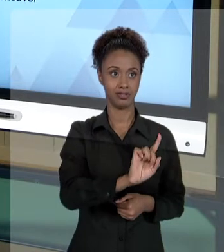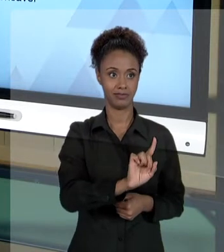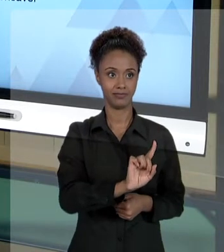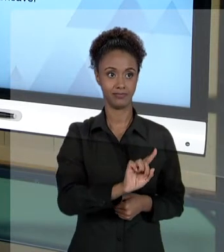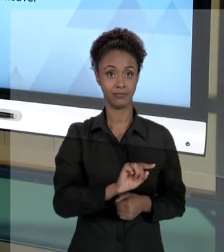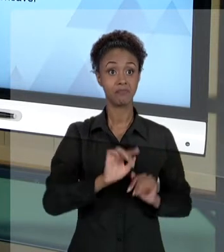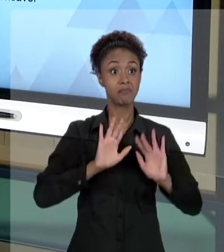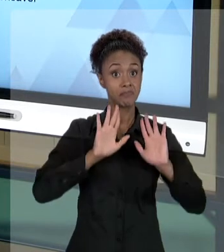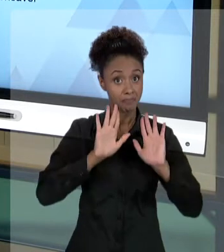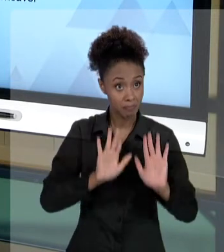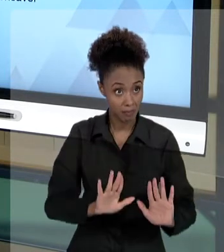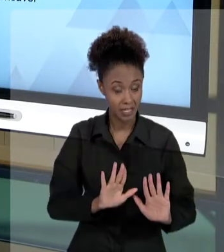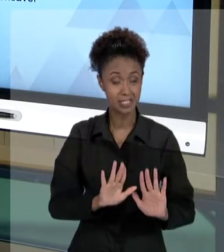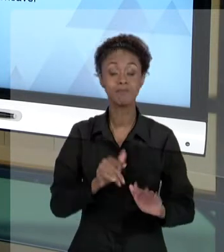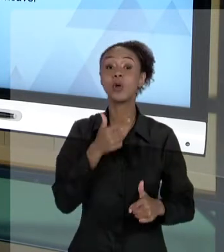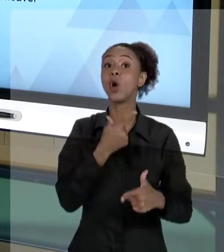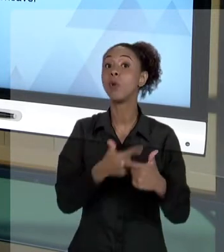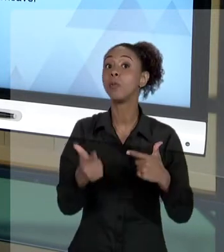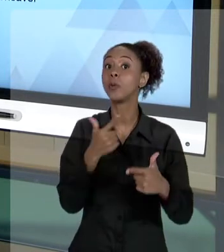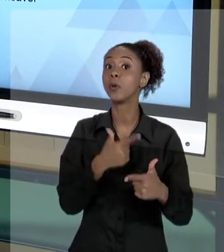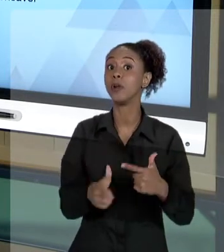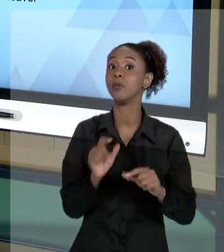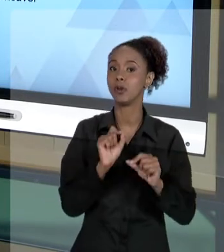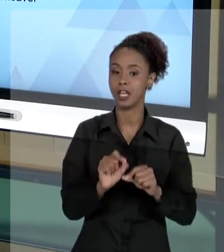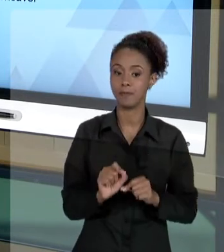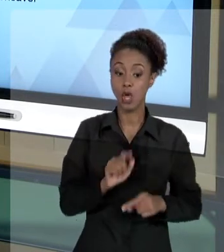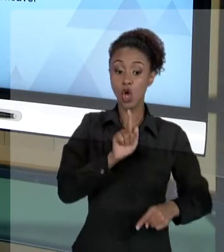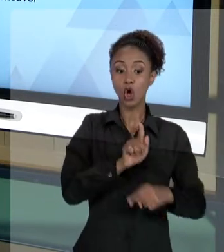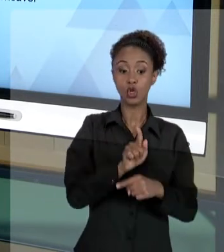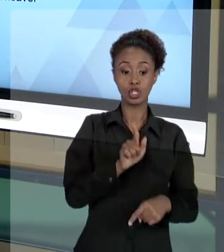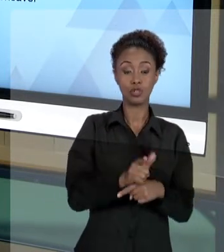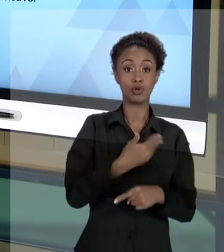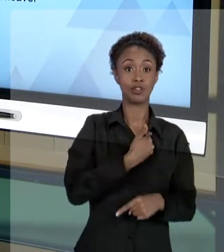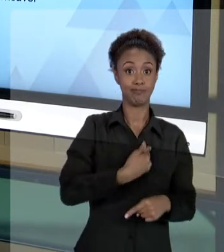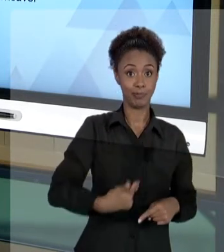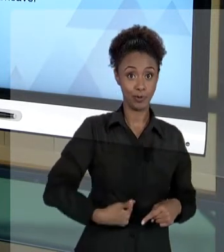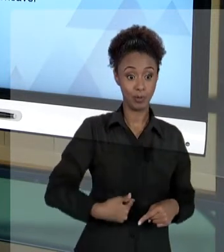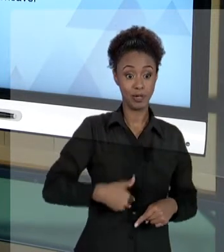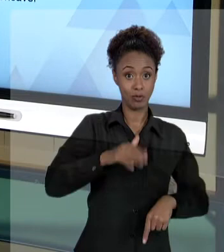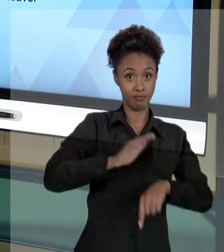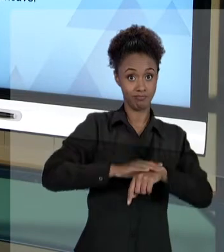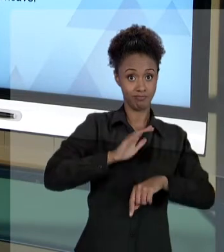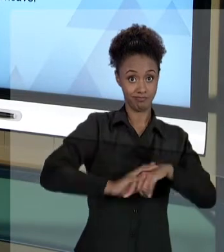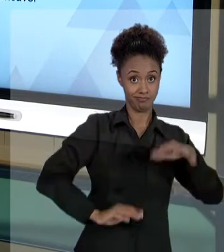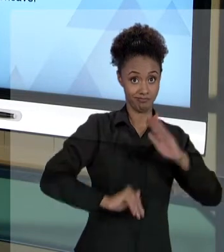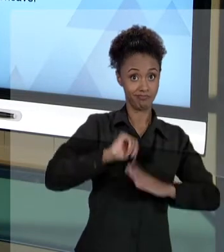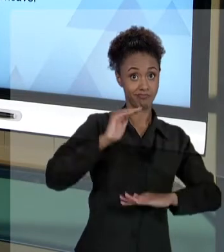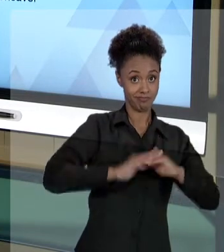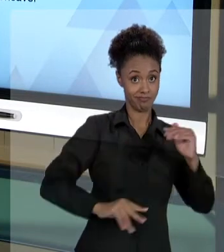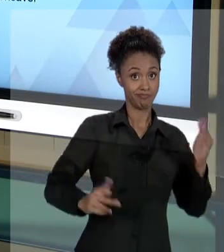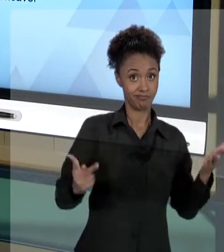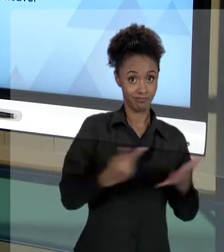ESTÁ O PROBLEMA PARA O GESTOR PÚBLICO QUE PRATICOU O DANO? PARA O AGENTE QUE PRATICOU O DANO?